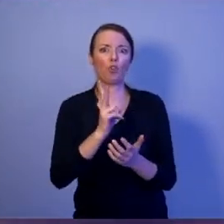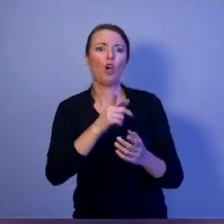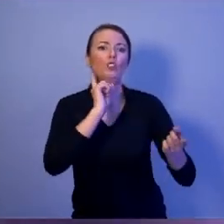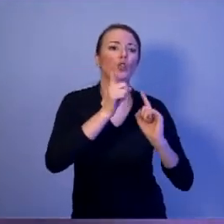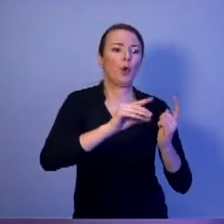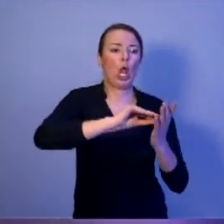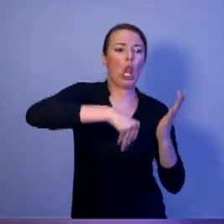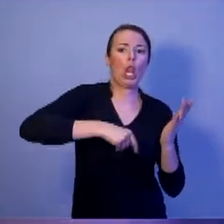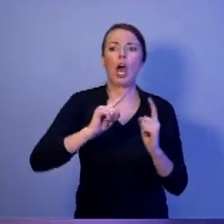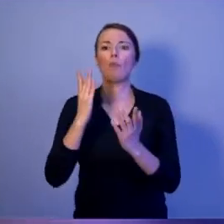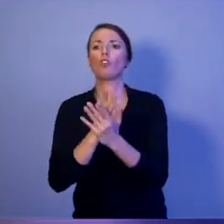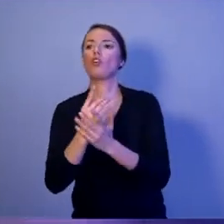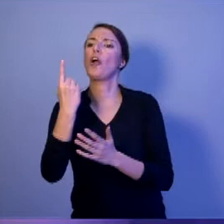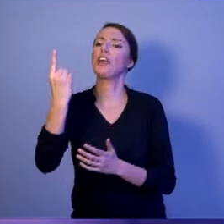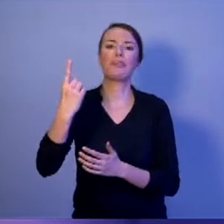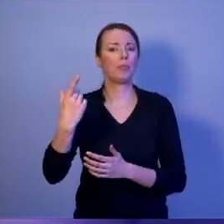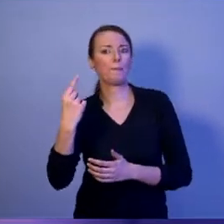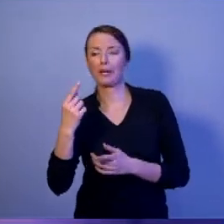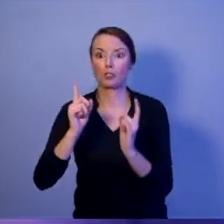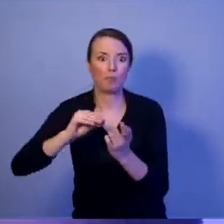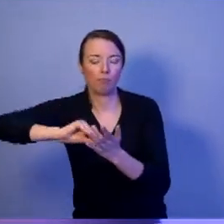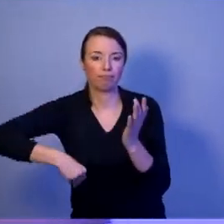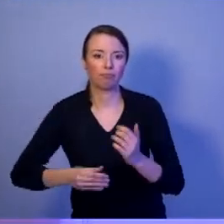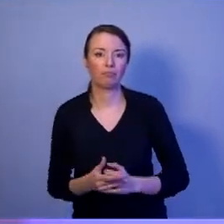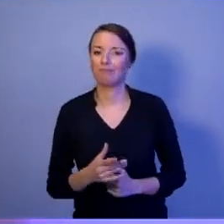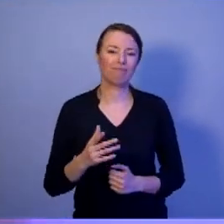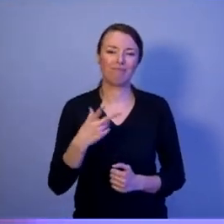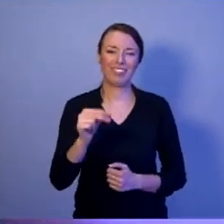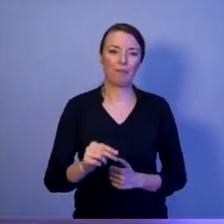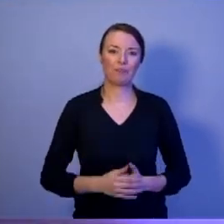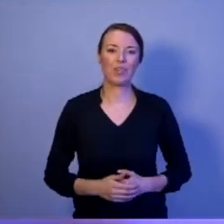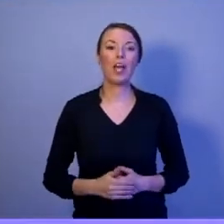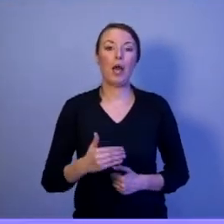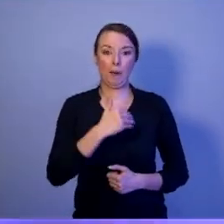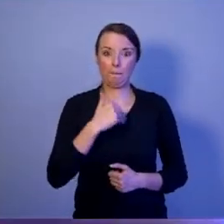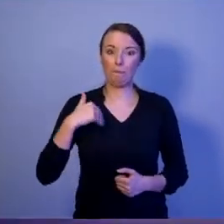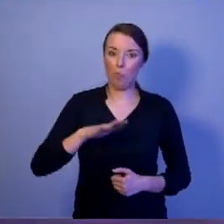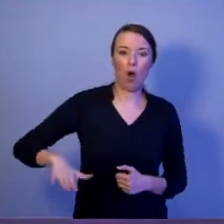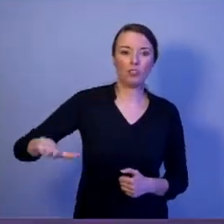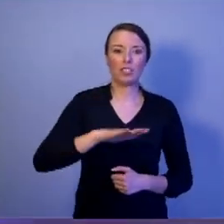albo tylko z jednym tylko partnerem. Polska należy do dwóch elitarnych klubów: